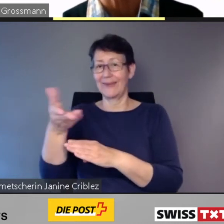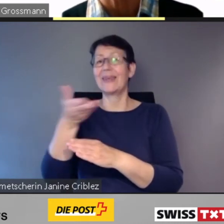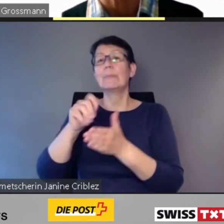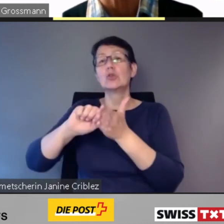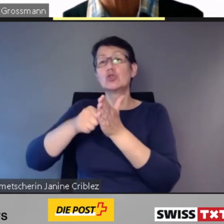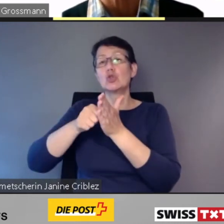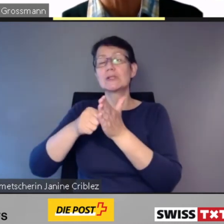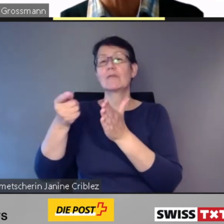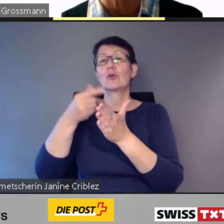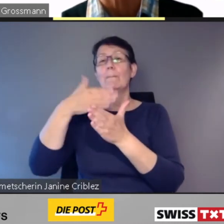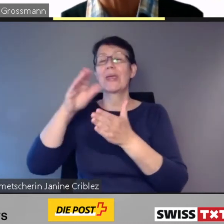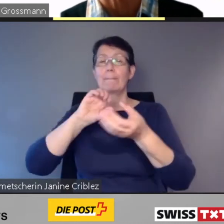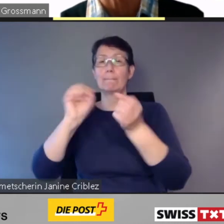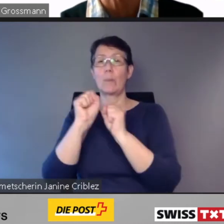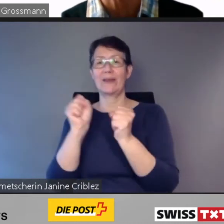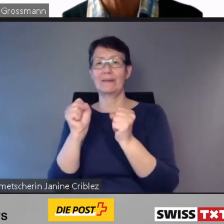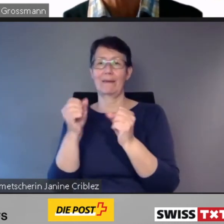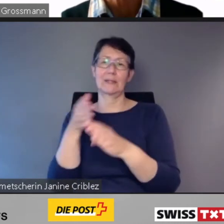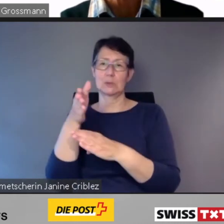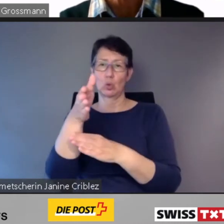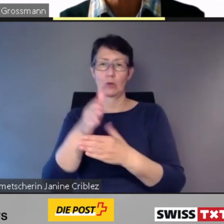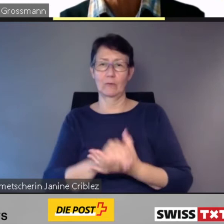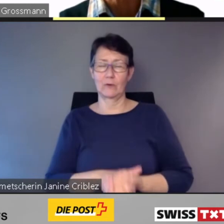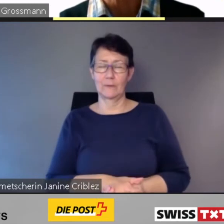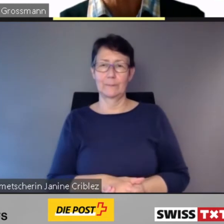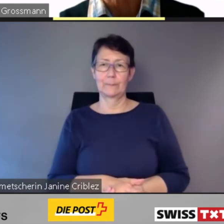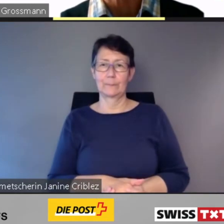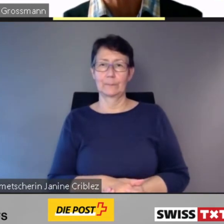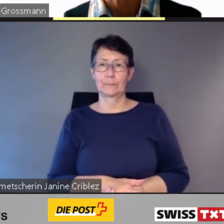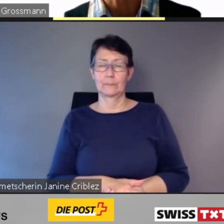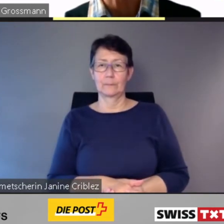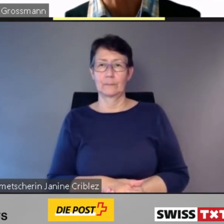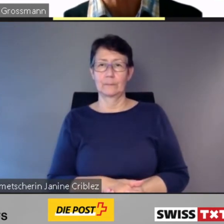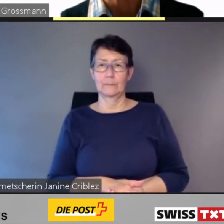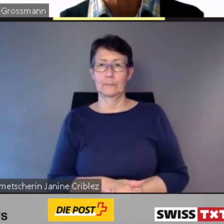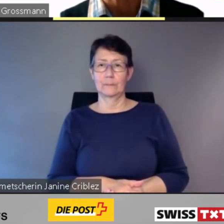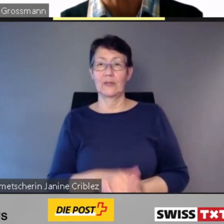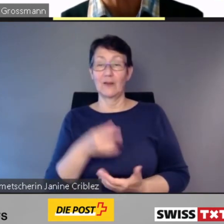Zum Erfolg ist jedoch noch ein weiterer Schlüssel notwendig. Der Einbezug von Vertretern,